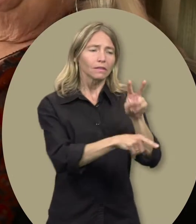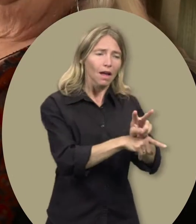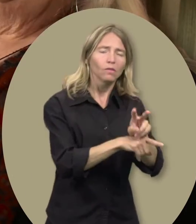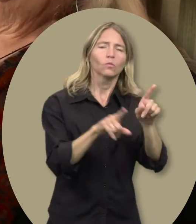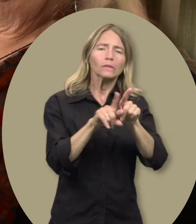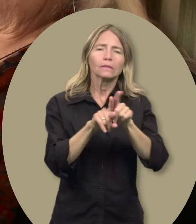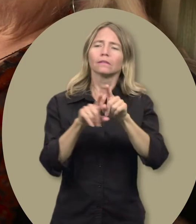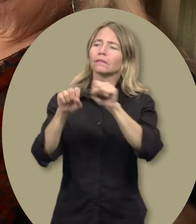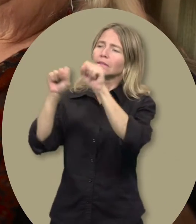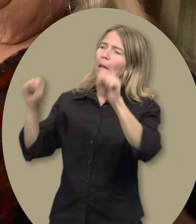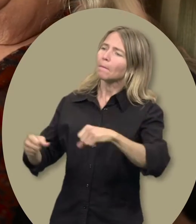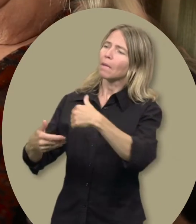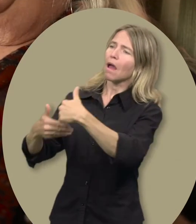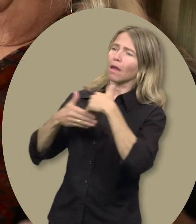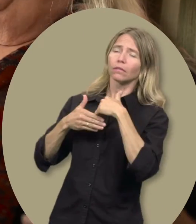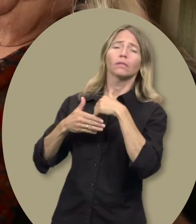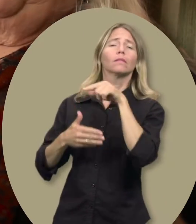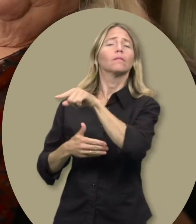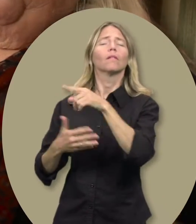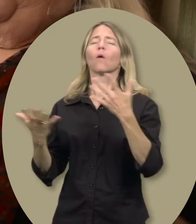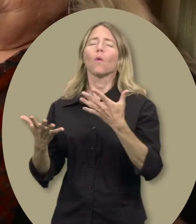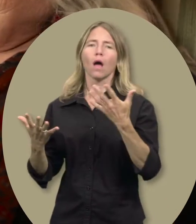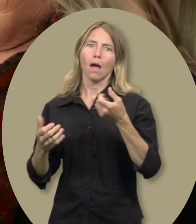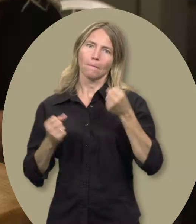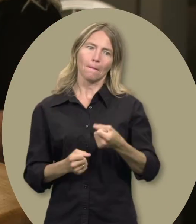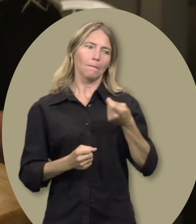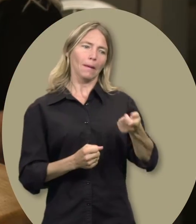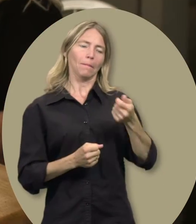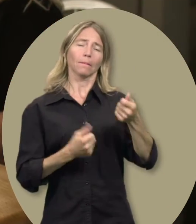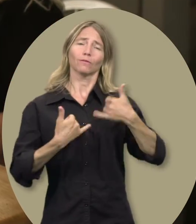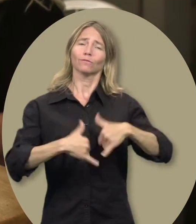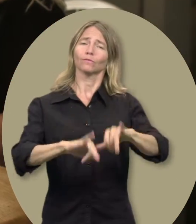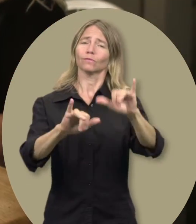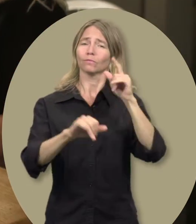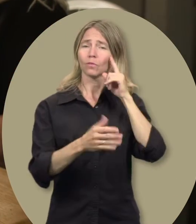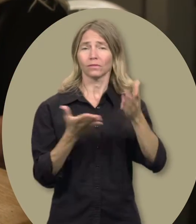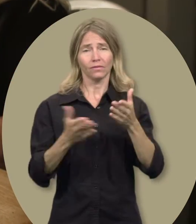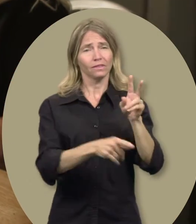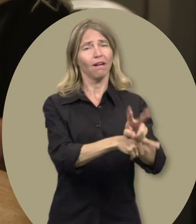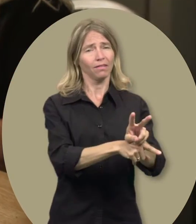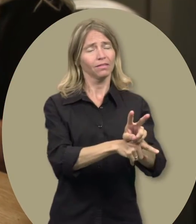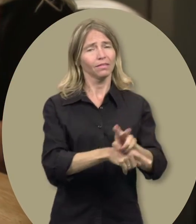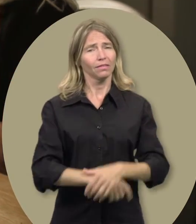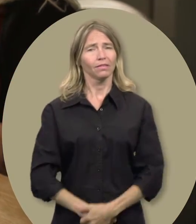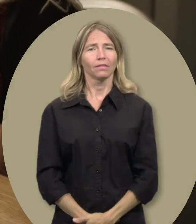et un système de soutien. Le fonds de garde d’enfants m’aide à lui fournir ces services.